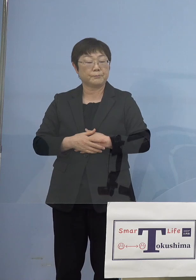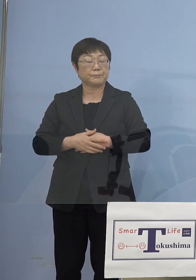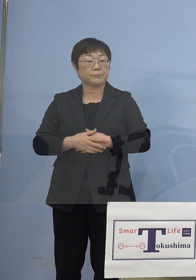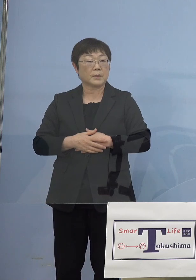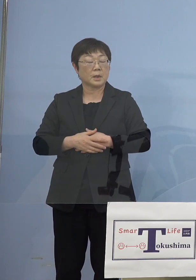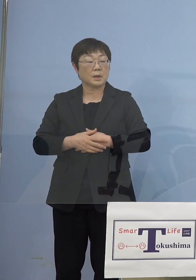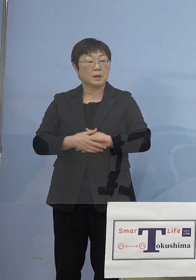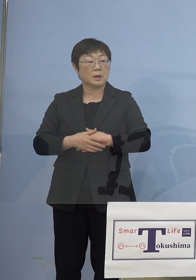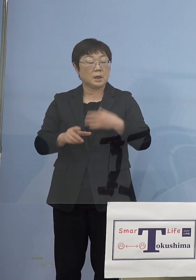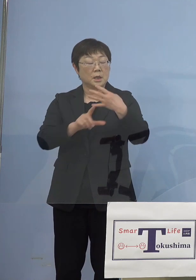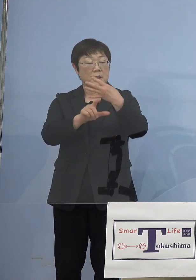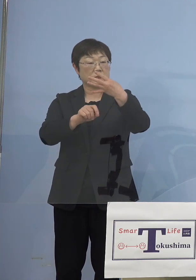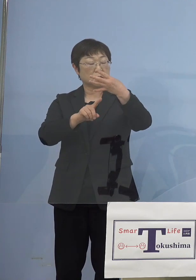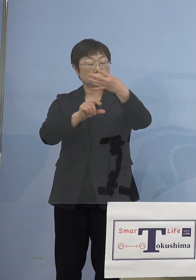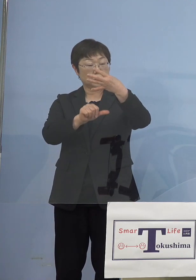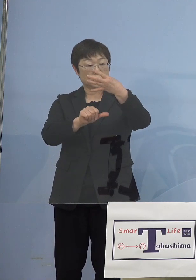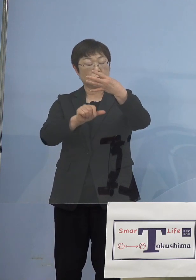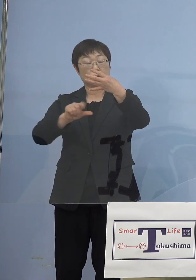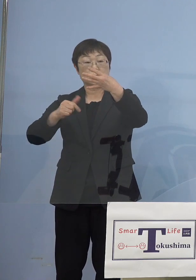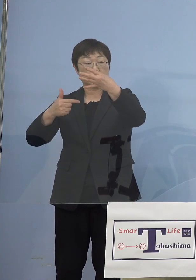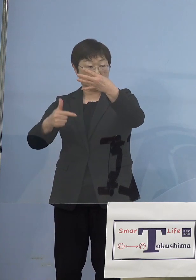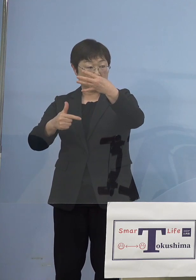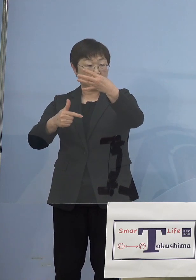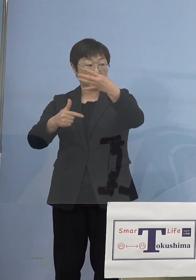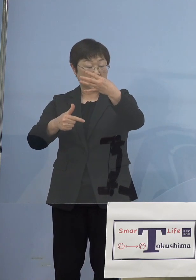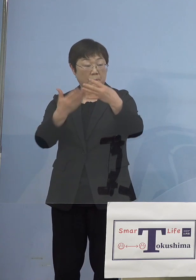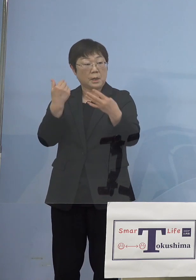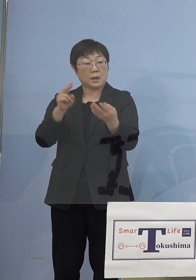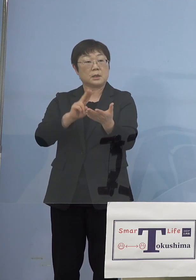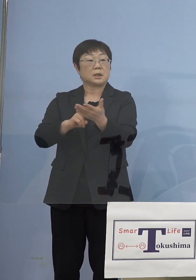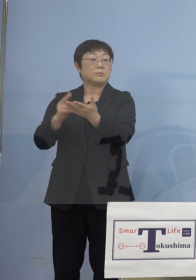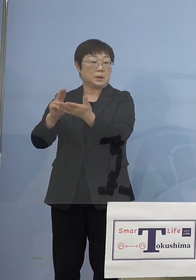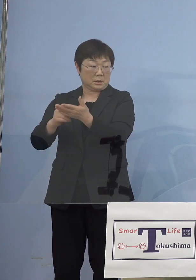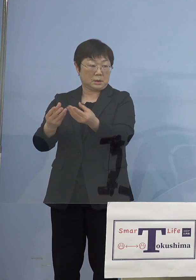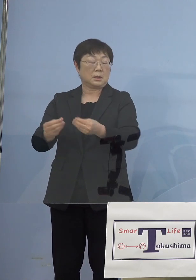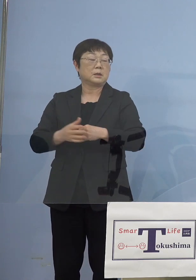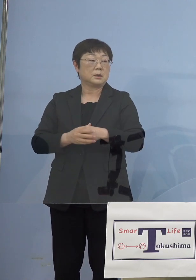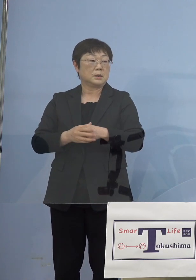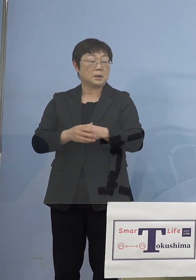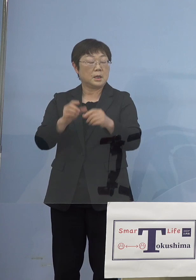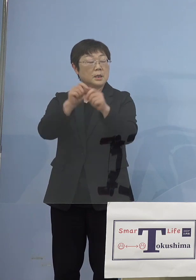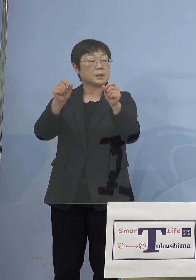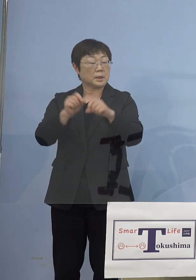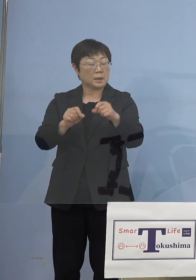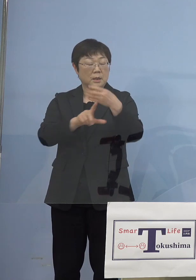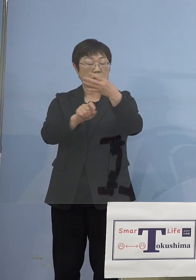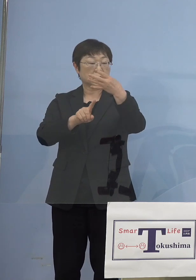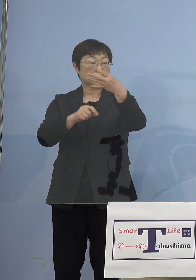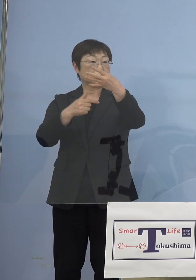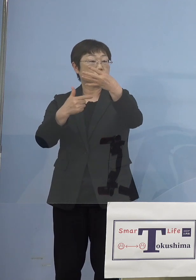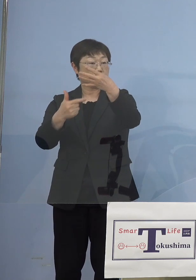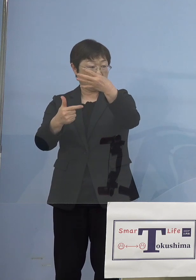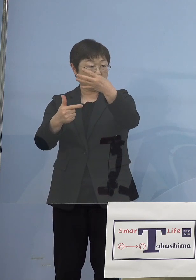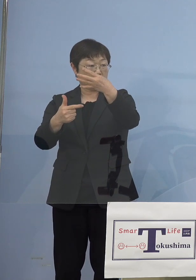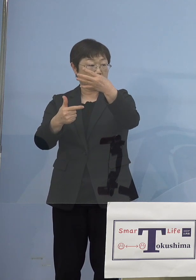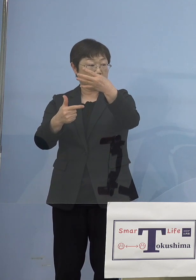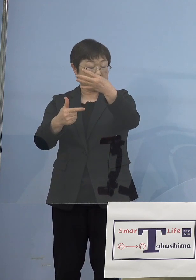4月15日16日これはもう決まっていたと 結果として4月16日9時から